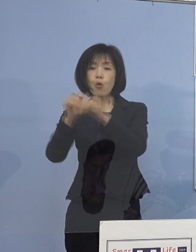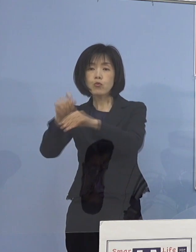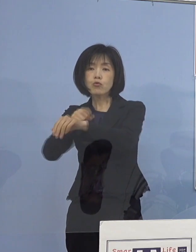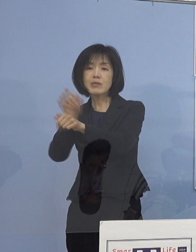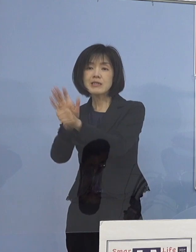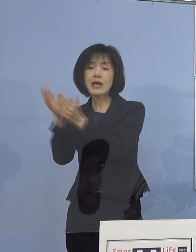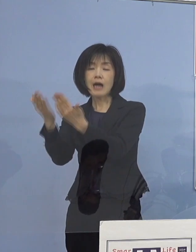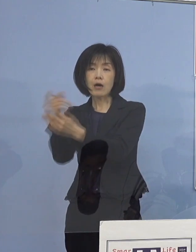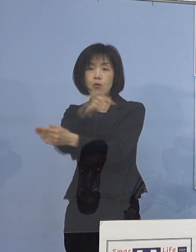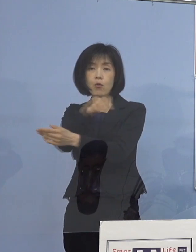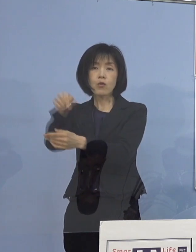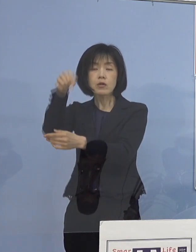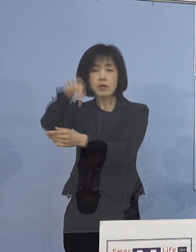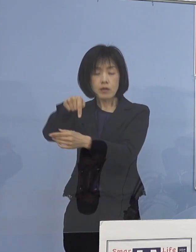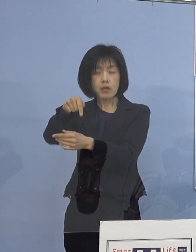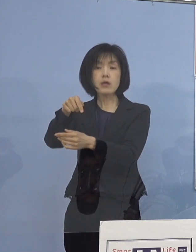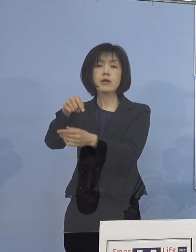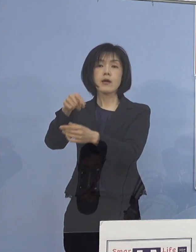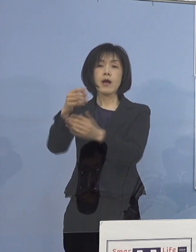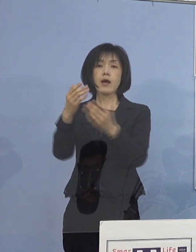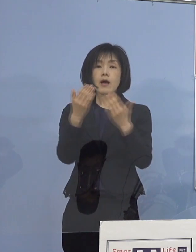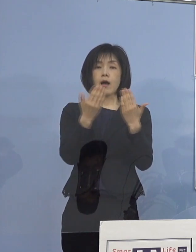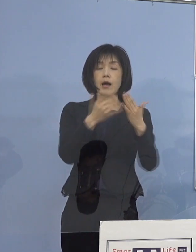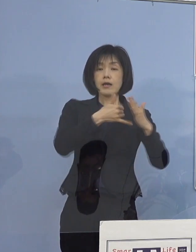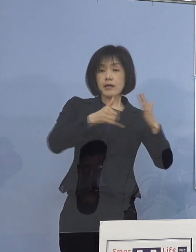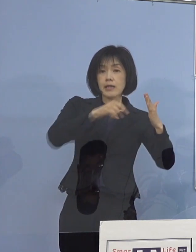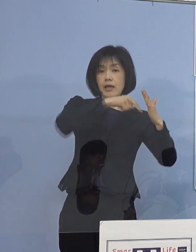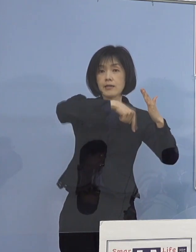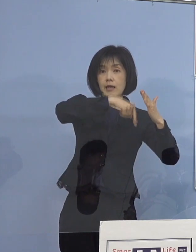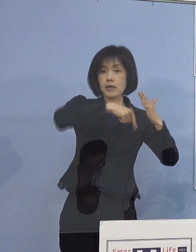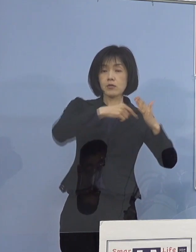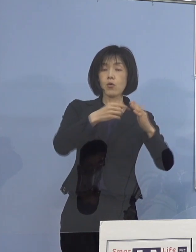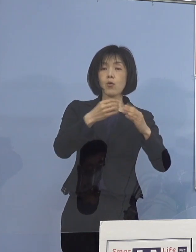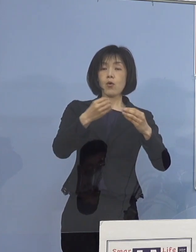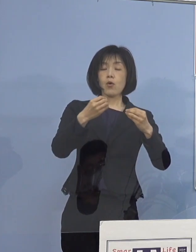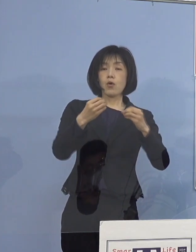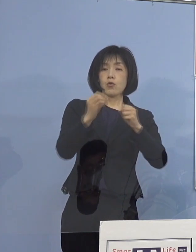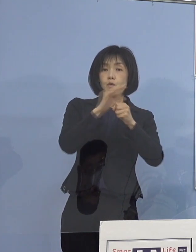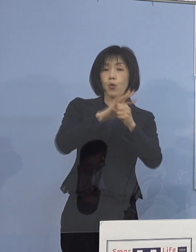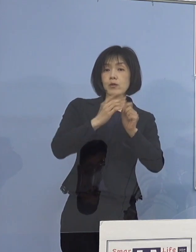家庭での 新型コロナウイルス対策の映像について